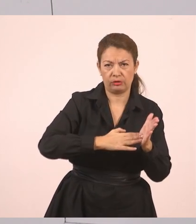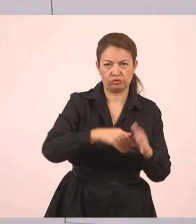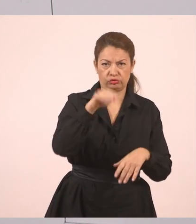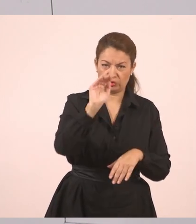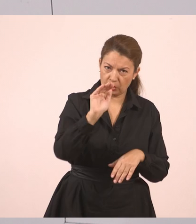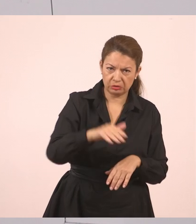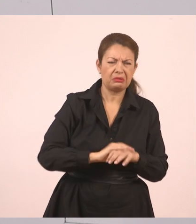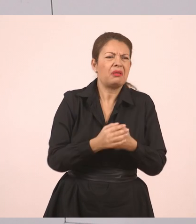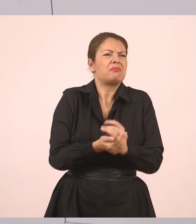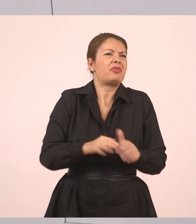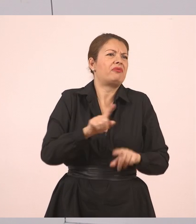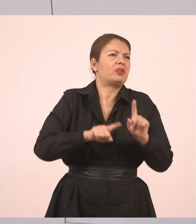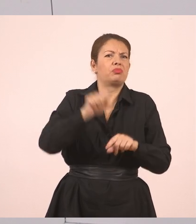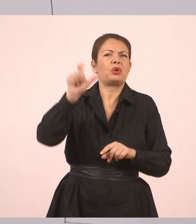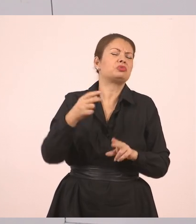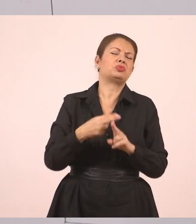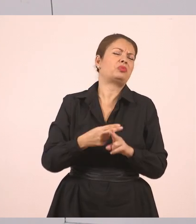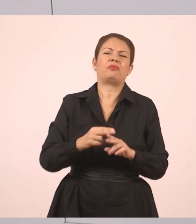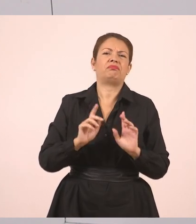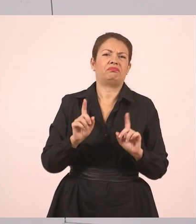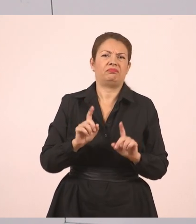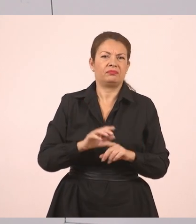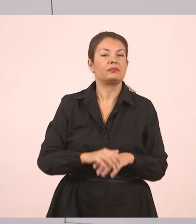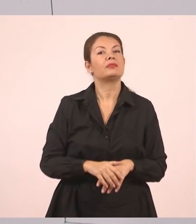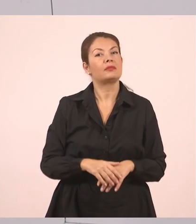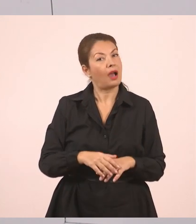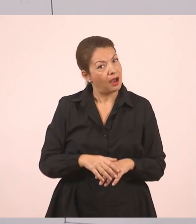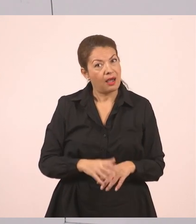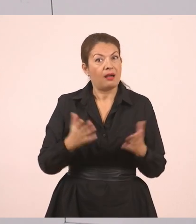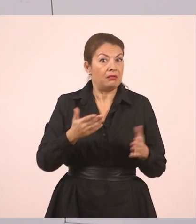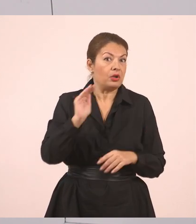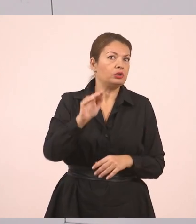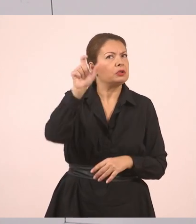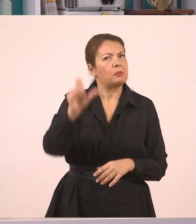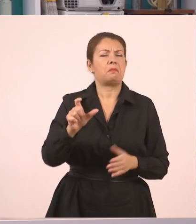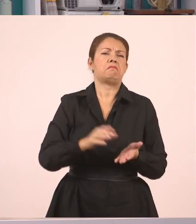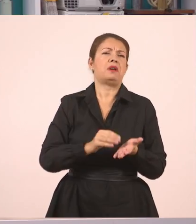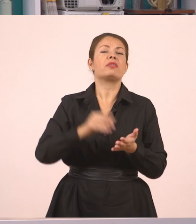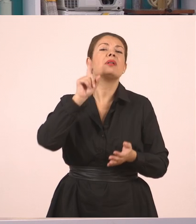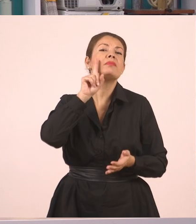Δεν έχει σημασία ποια ήταν η συγκεκριμένη υπάλληλος,